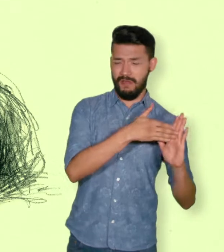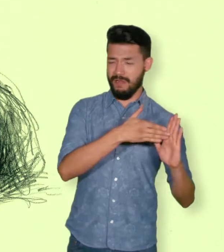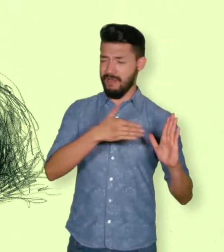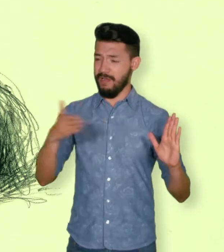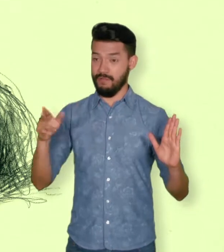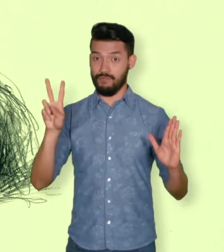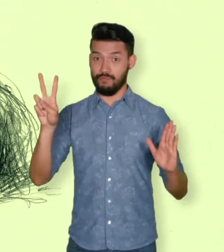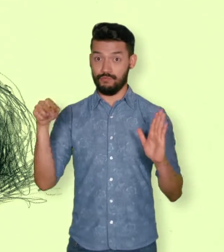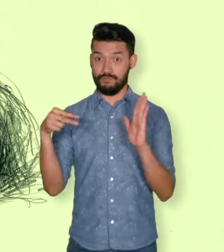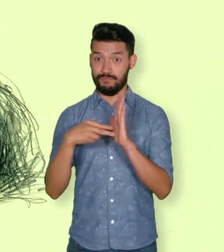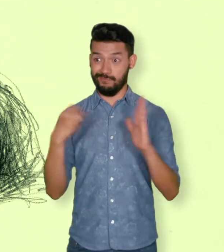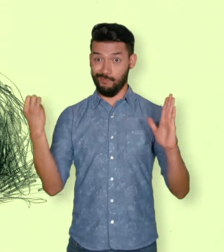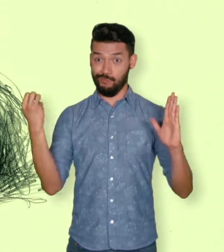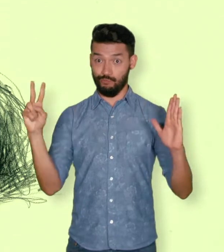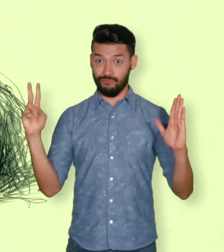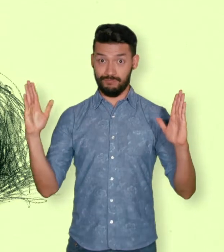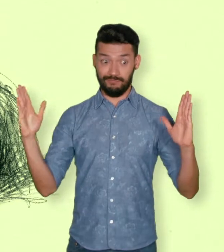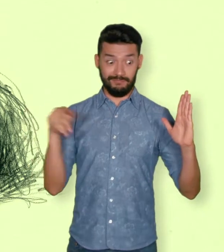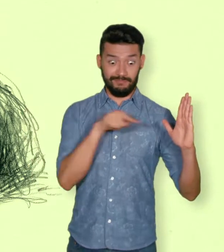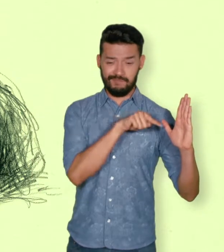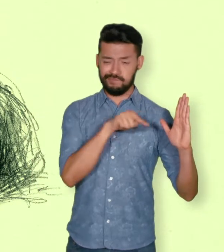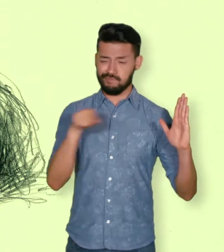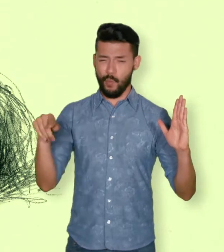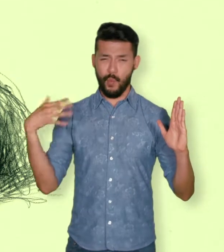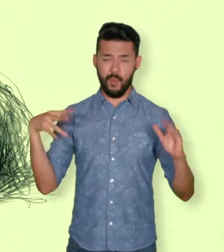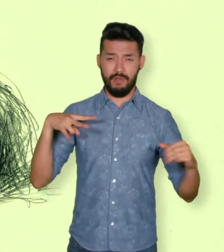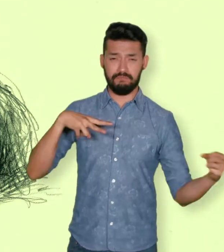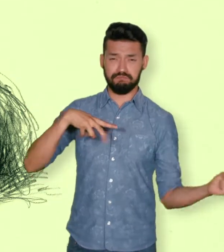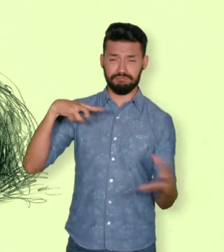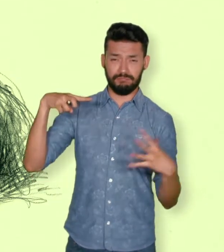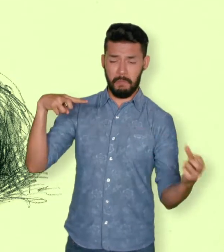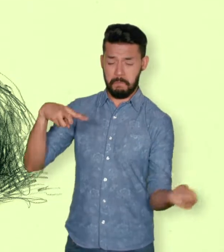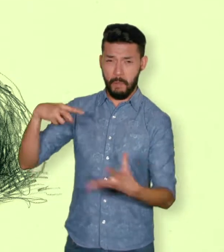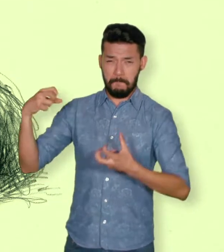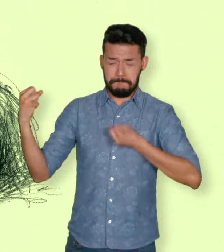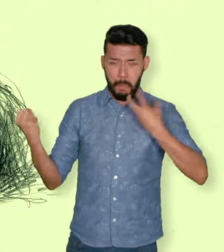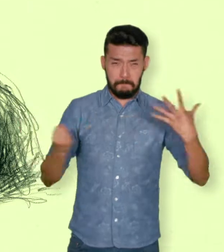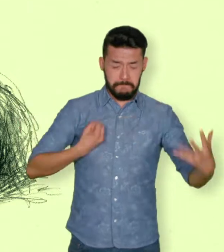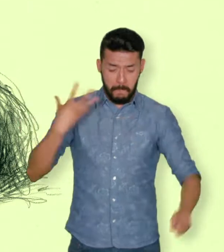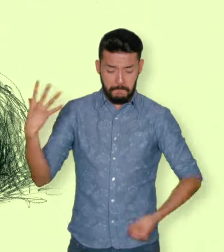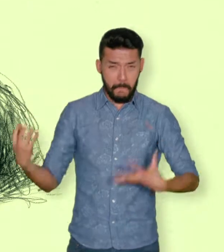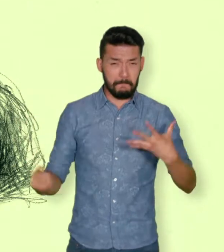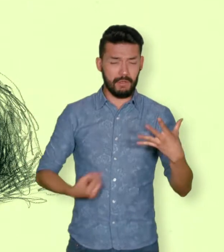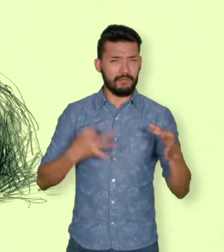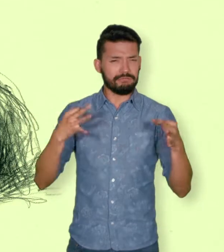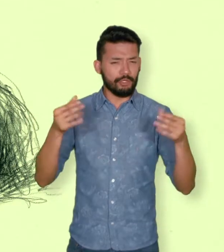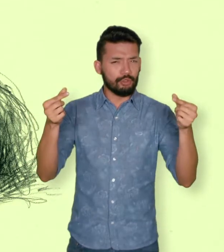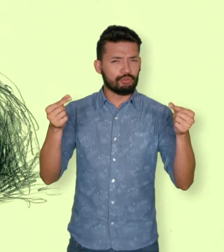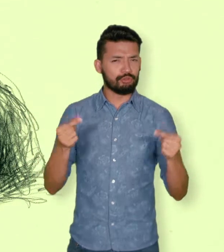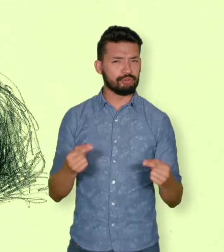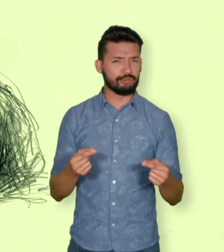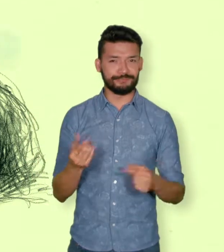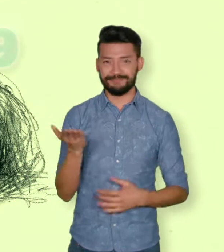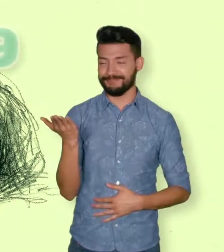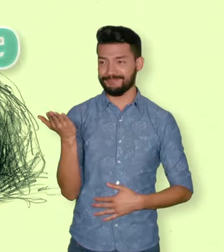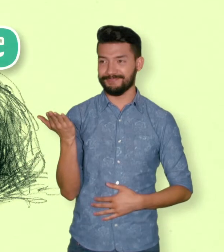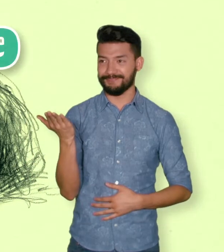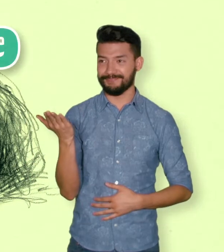y de 10.189 víctimas de minas antipersonales entre 1982 y 2012.